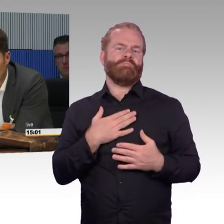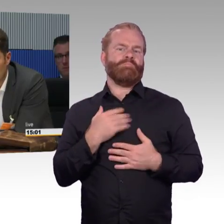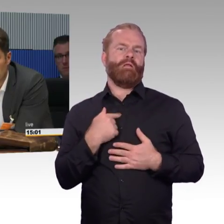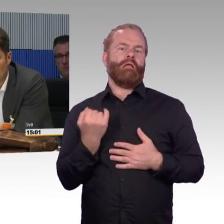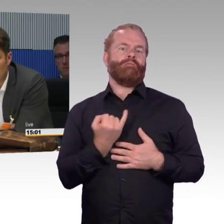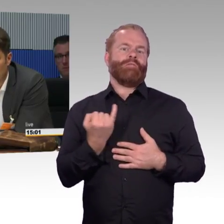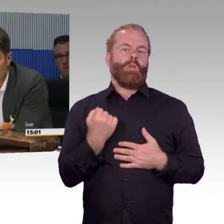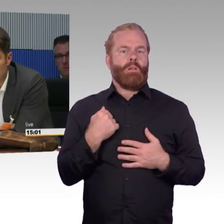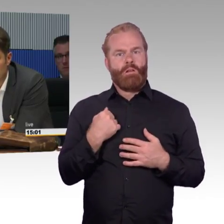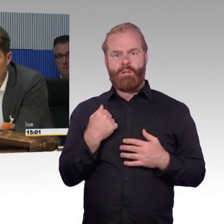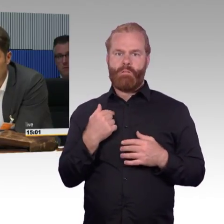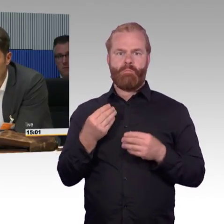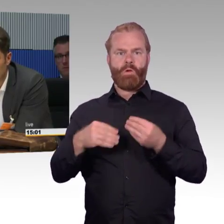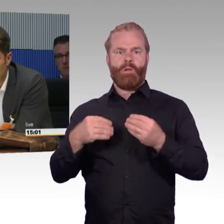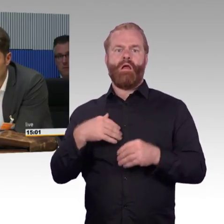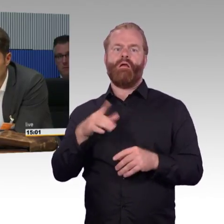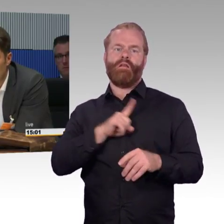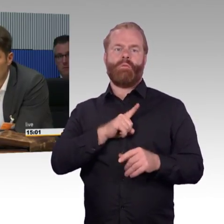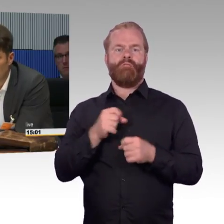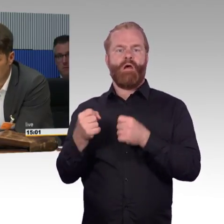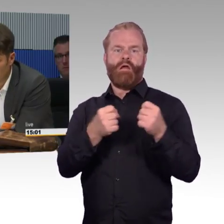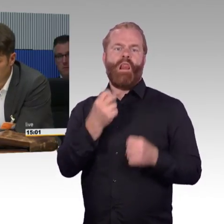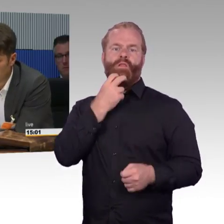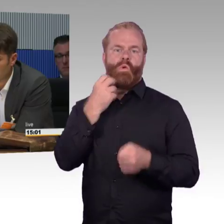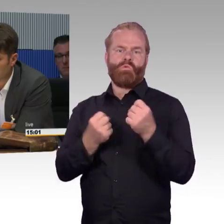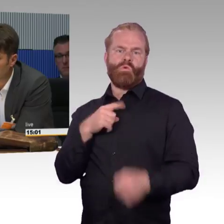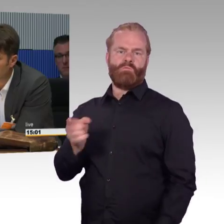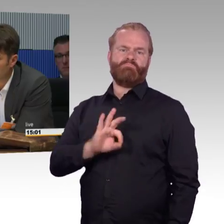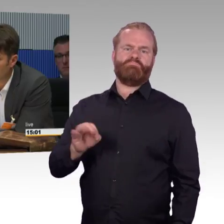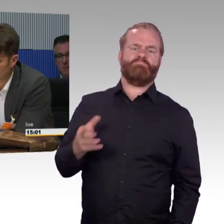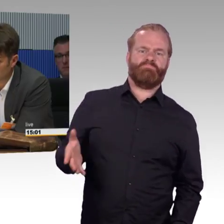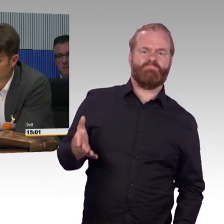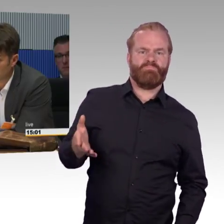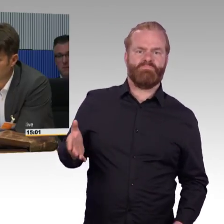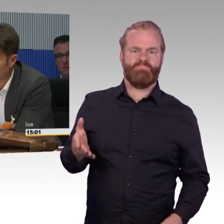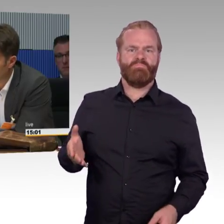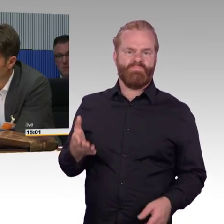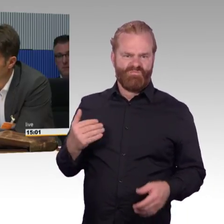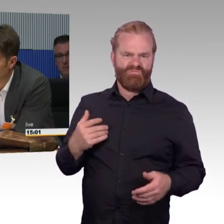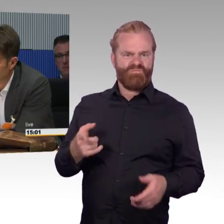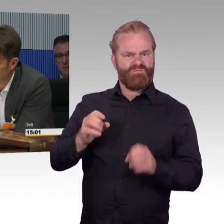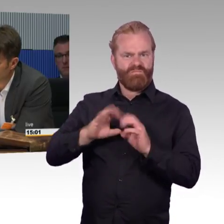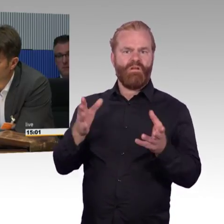bis jeder Bahnsteig umgebaut ist, dass wir Milliarden investieren und die Leute, weil es viel bequemer ist, - ich wiederhole, ich gönne das jedem -